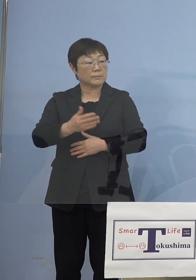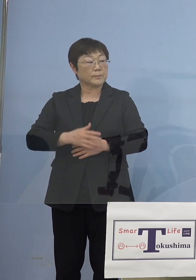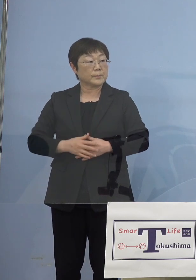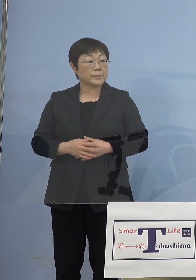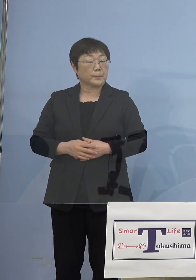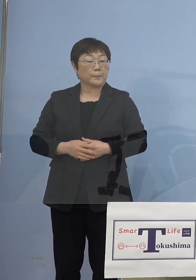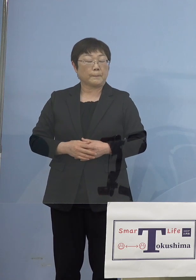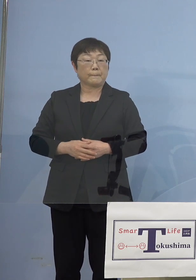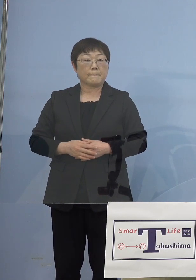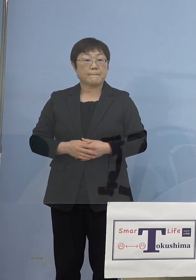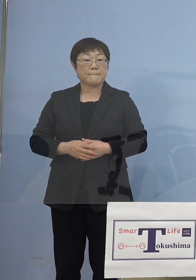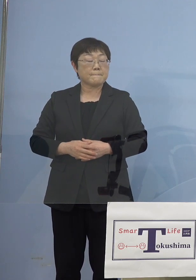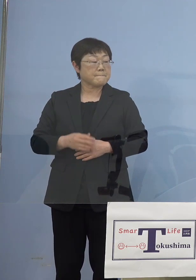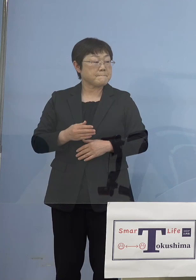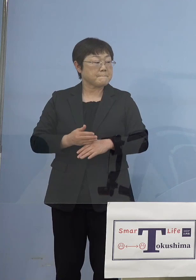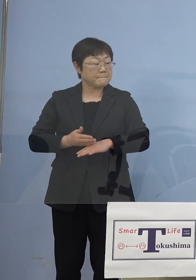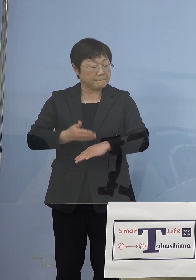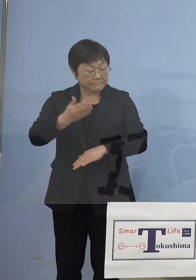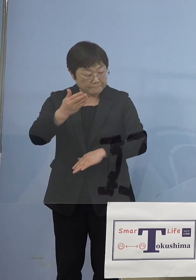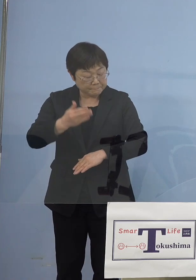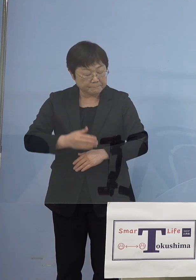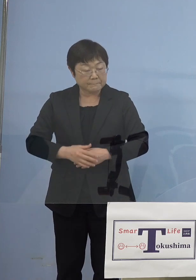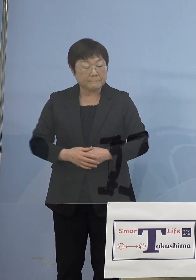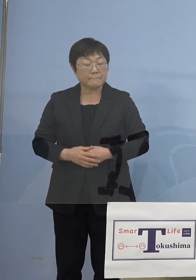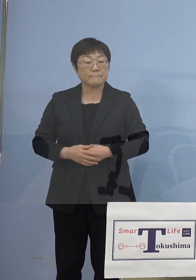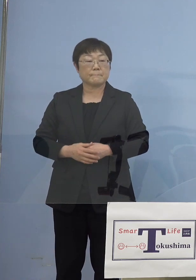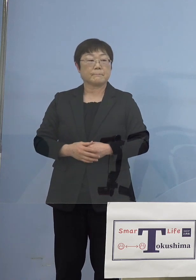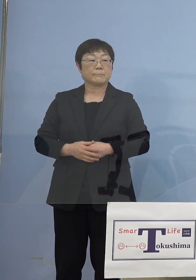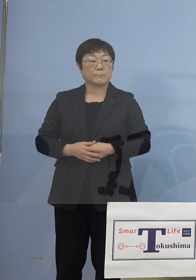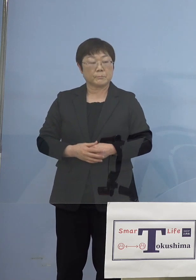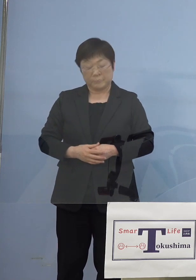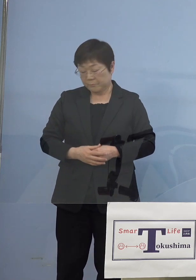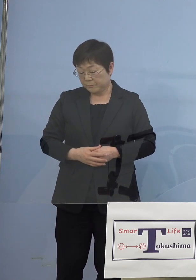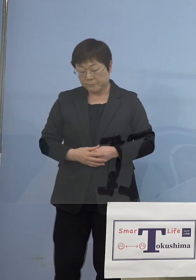（幹事社） ありがとうございました （知事） はい、ありがとうございました